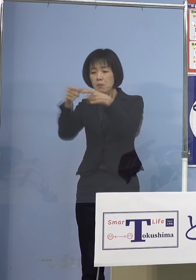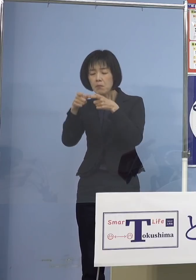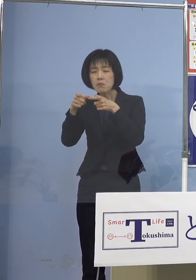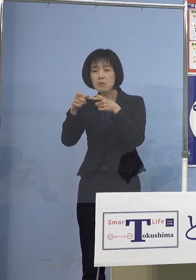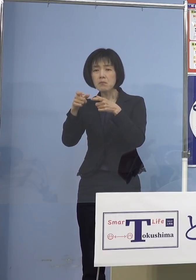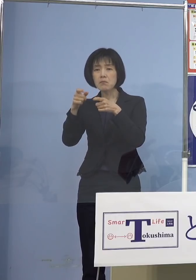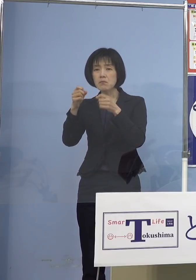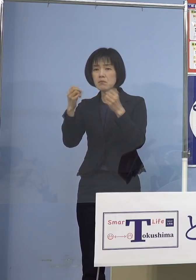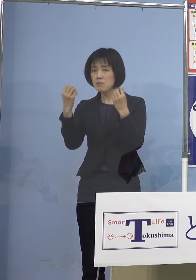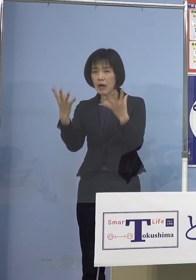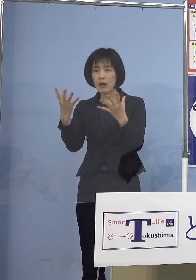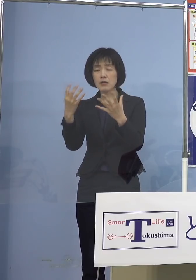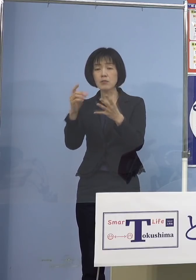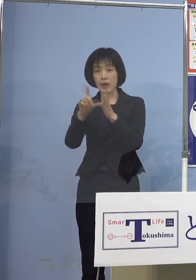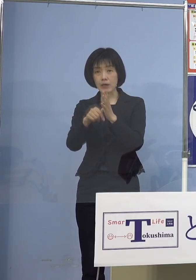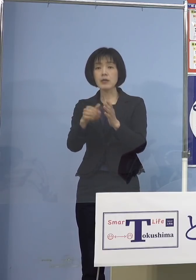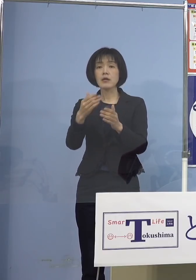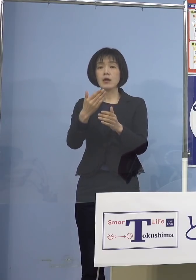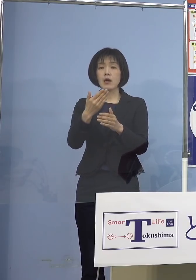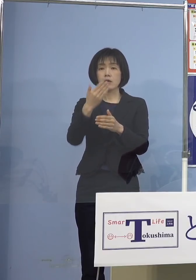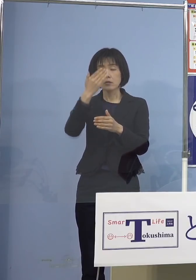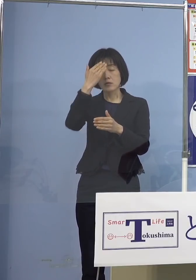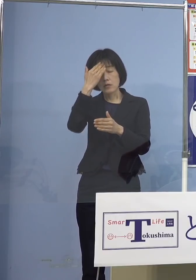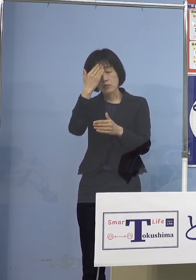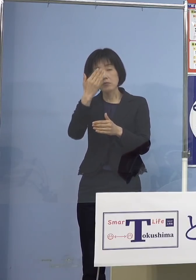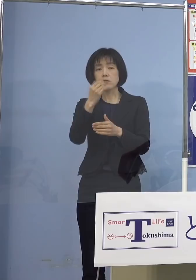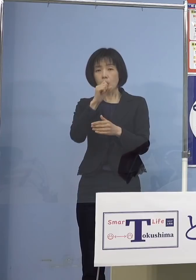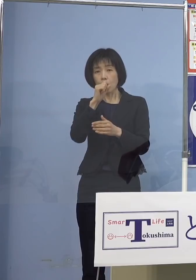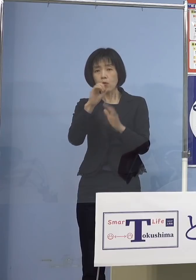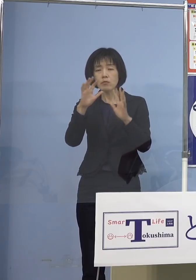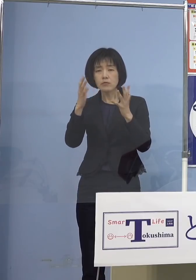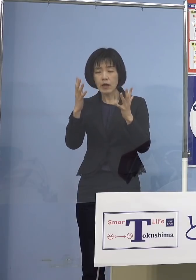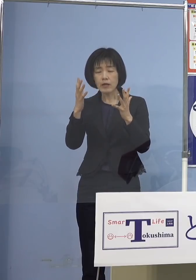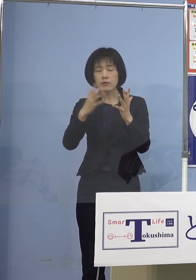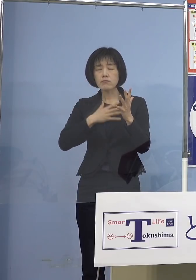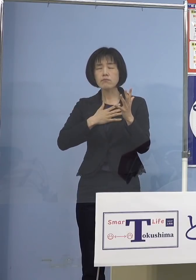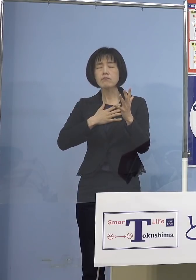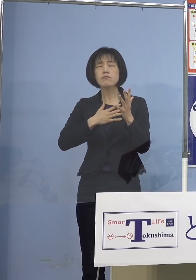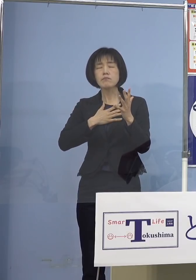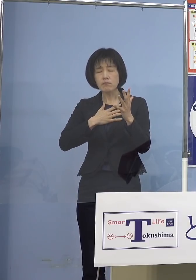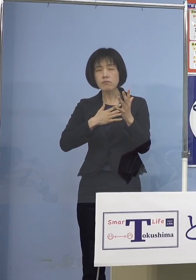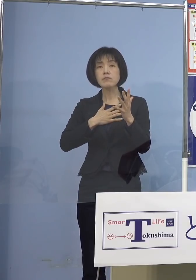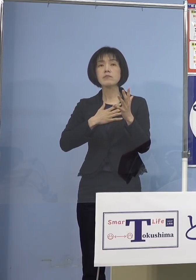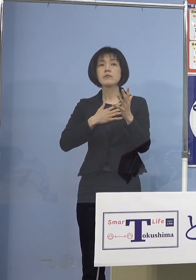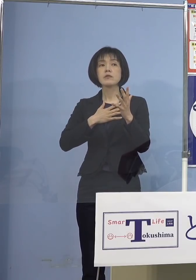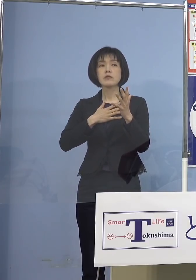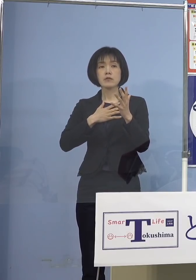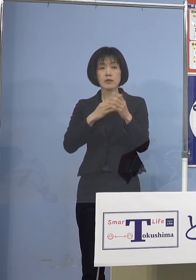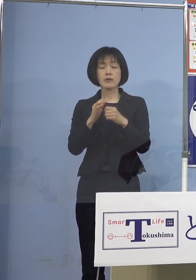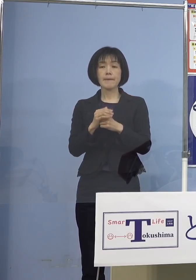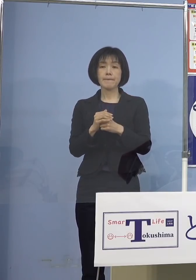発熱、咳などの症状がないことを 十分に確認した方につきましては